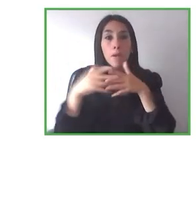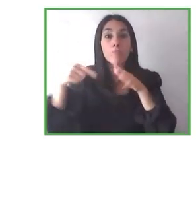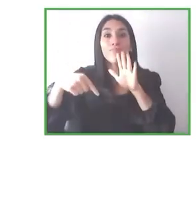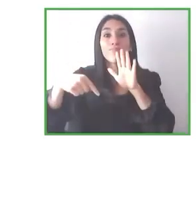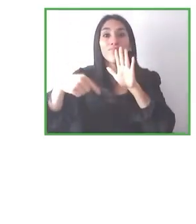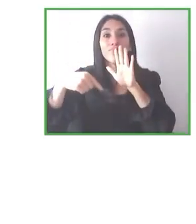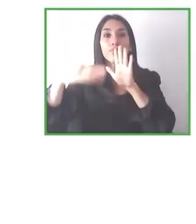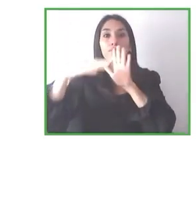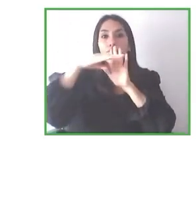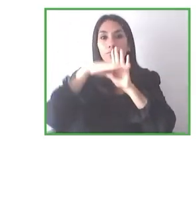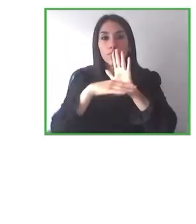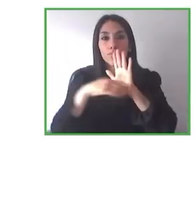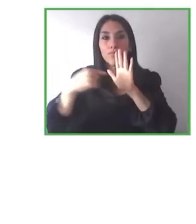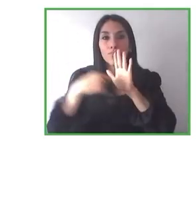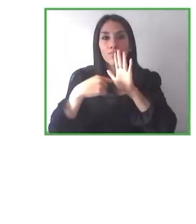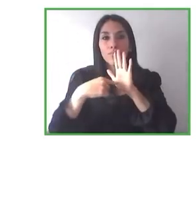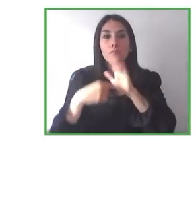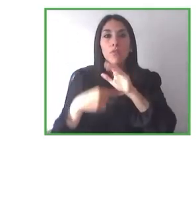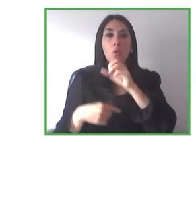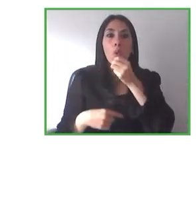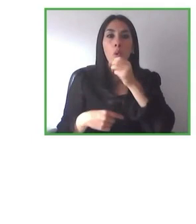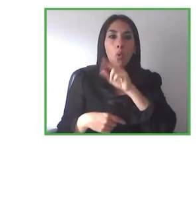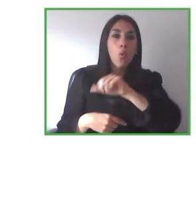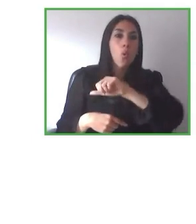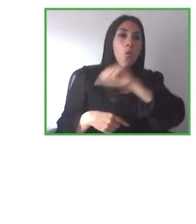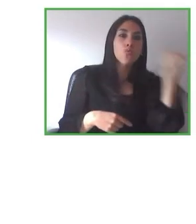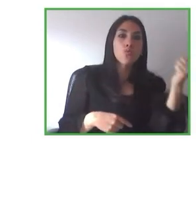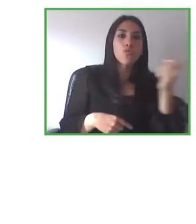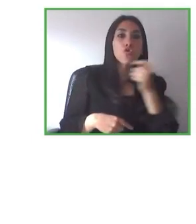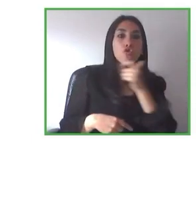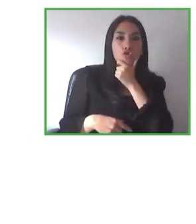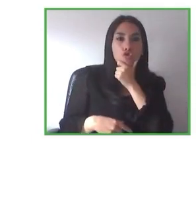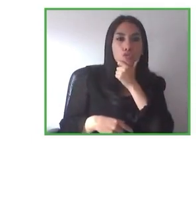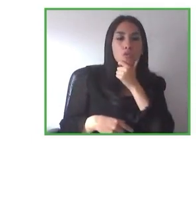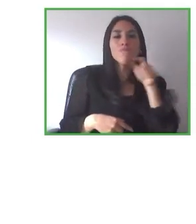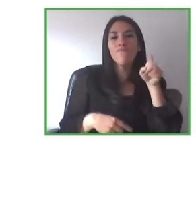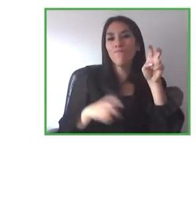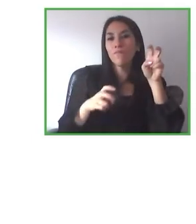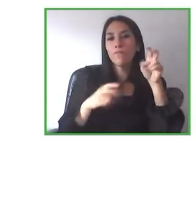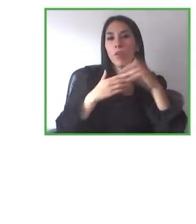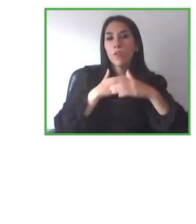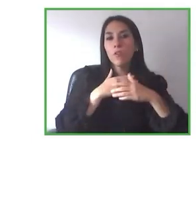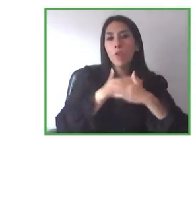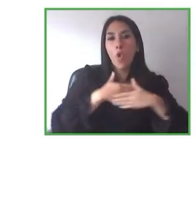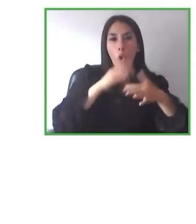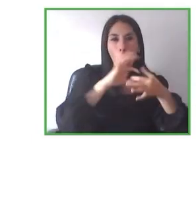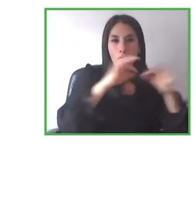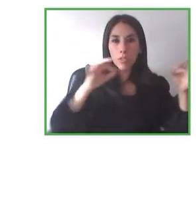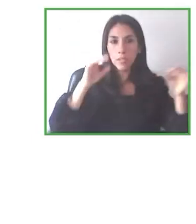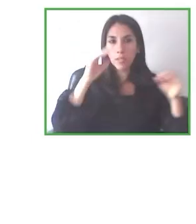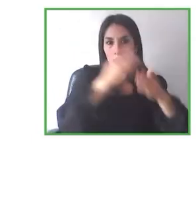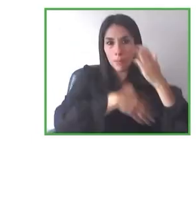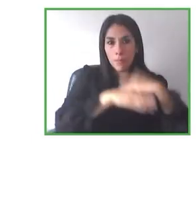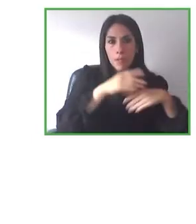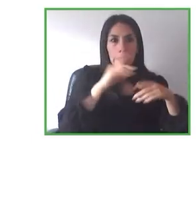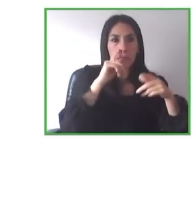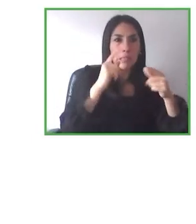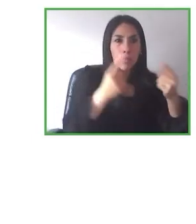justamente ampliarnos hacia hacia otras discapacidades. De hecho, nosotros ya hemos tenido un primer acercamiento con personas con discapacidad